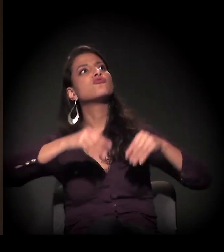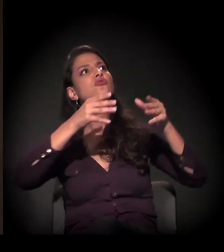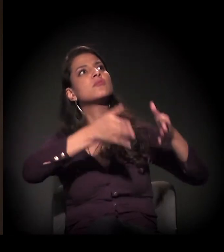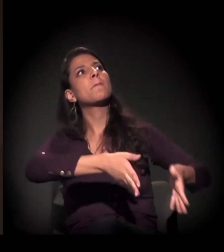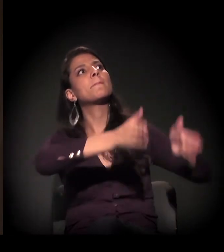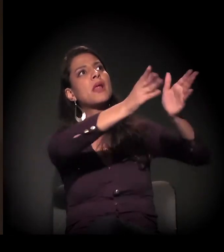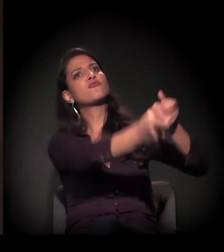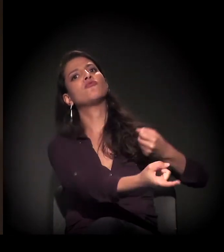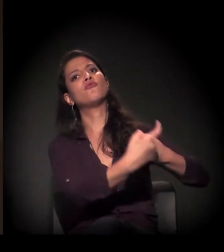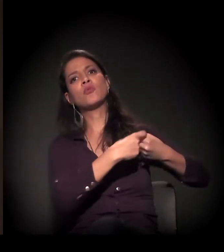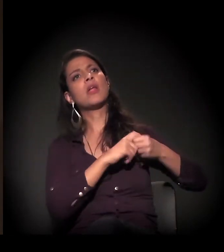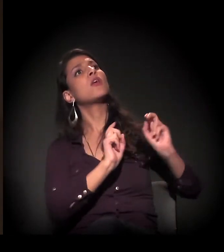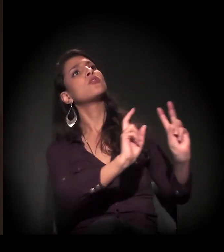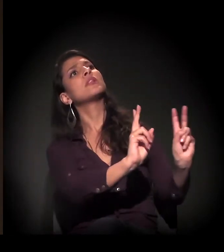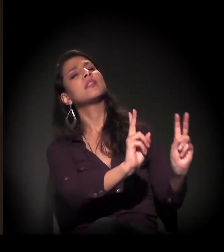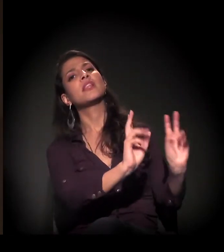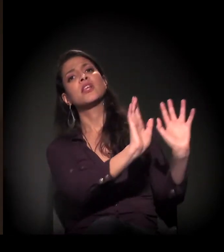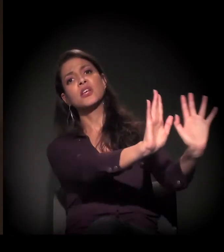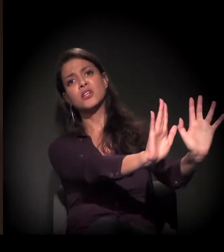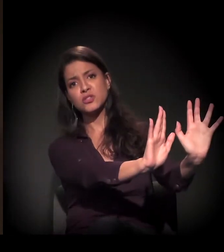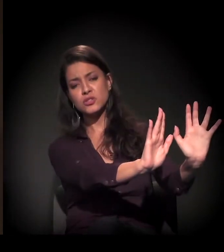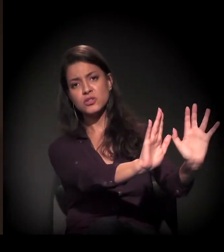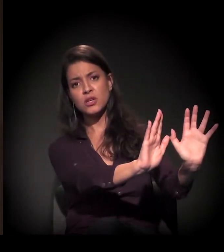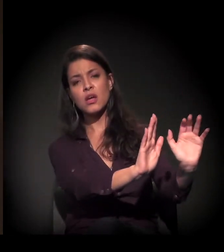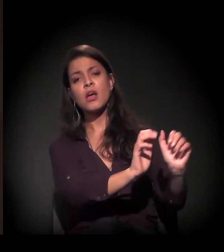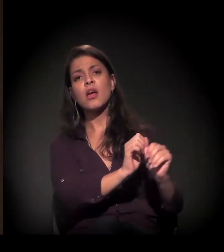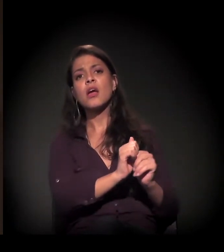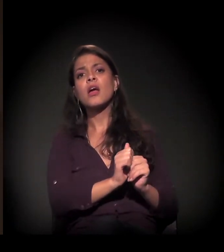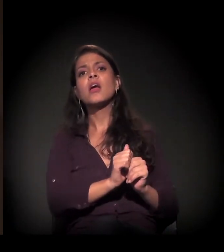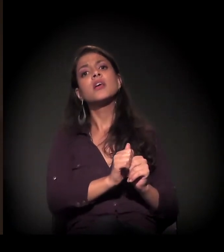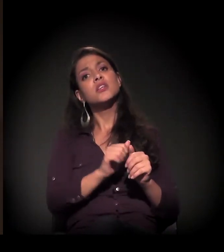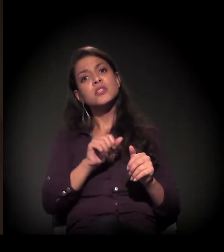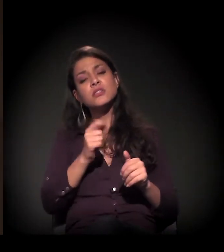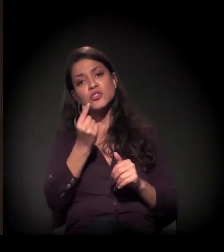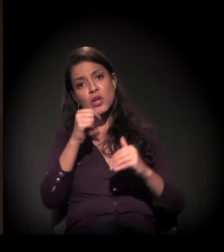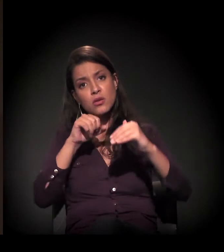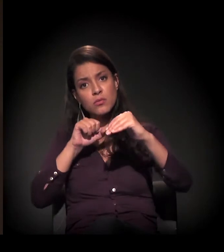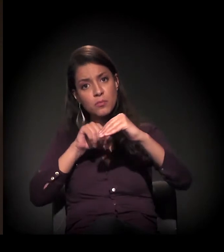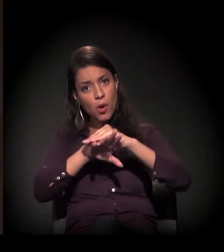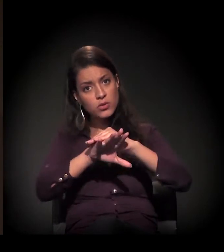em função do valor da avaliação, e retirar o depósito.